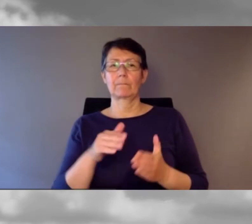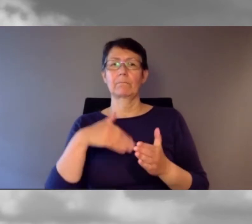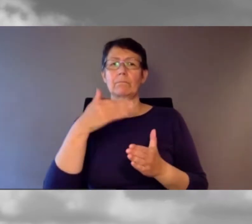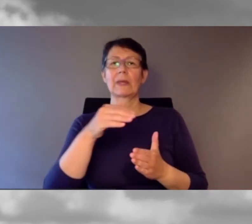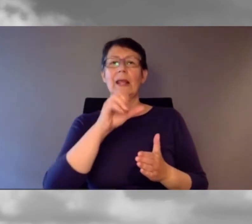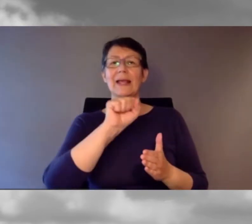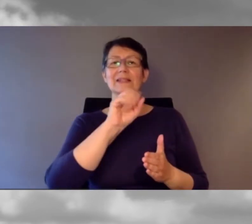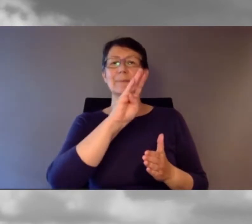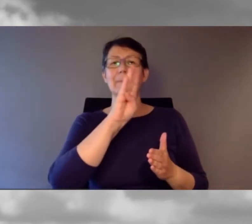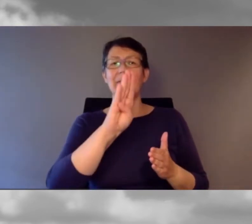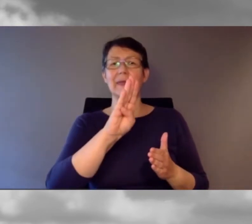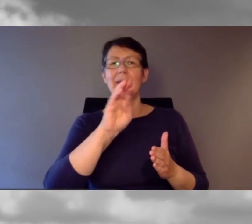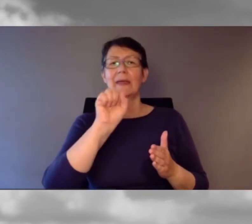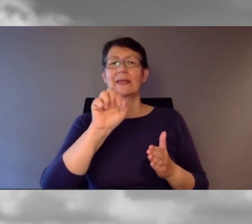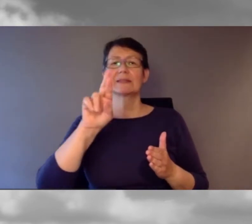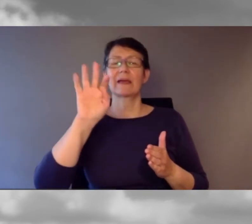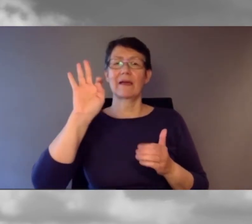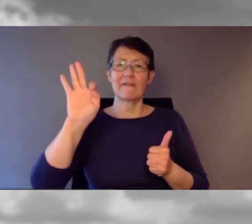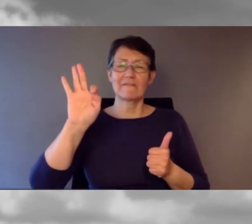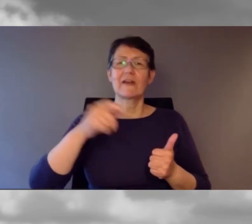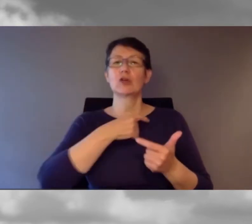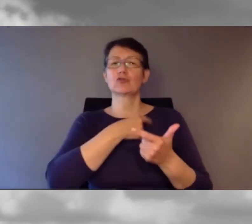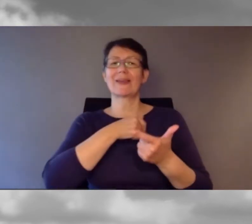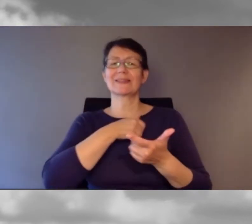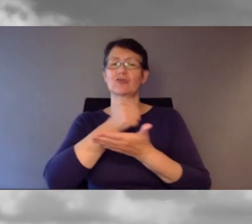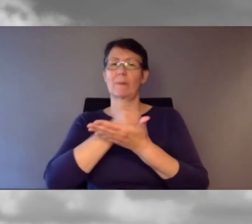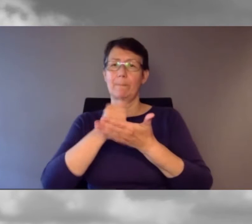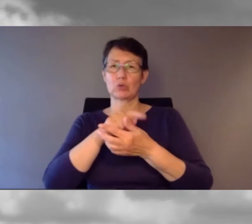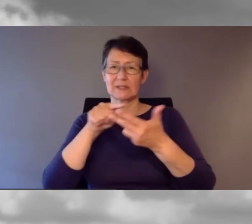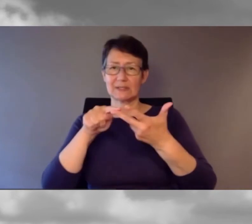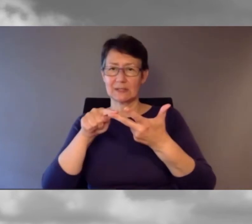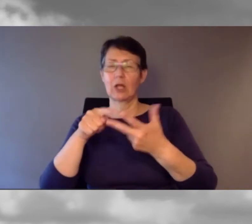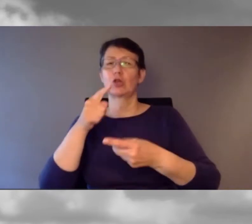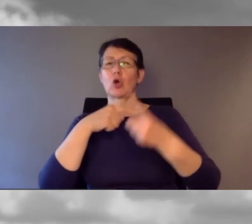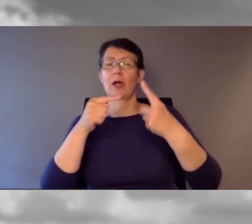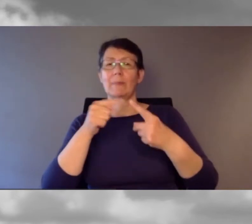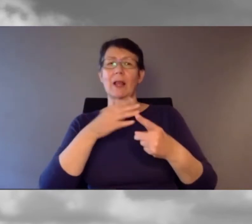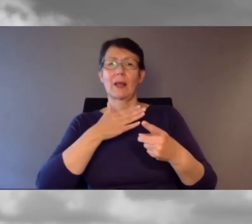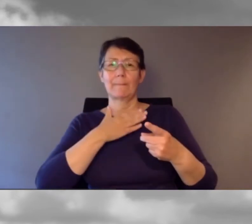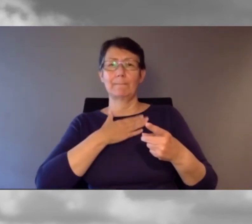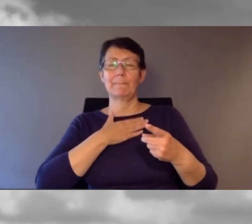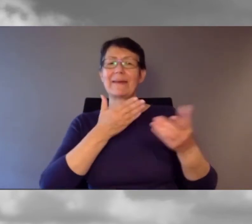noch einmal meine Einladung an Sie: erstSie müssen und dürfen heute nicht nur zuschauen,